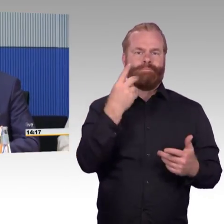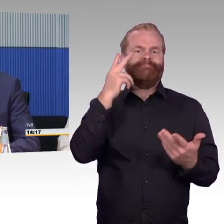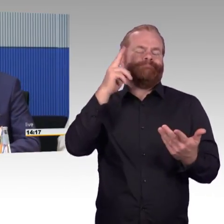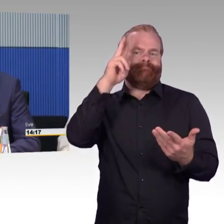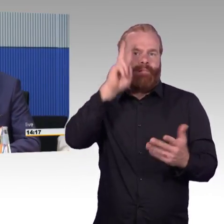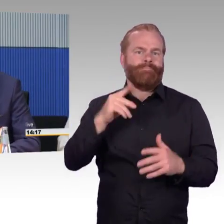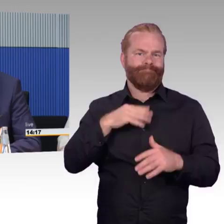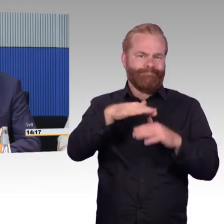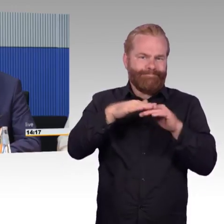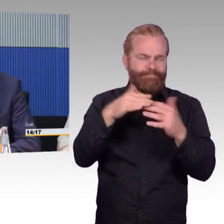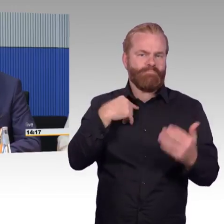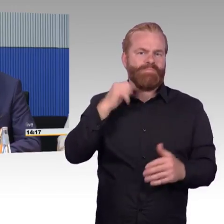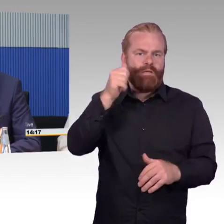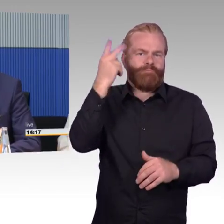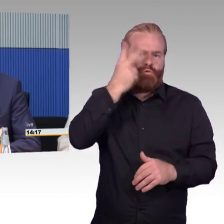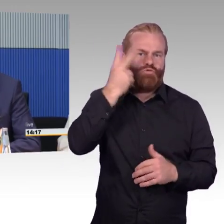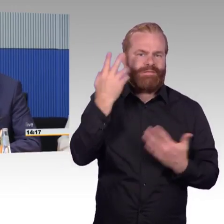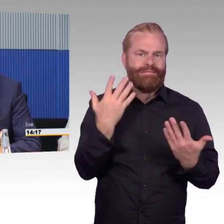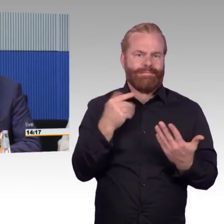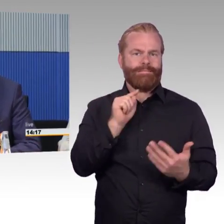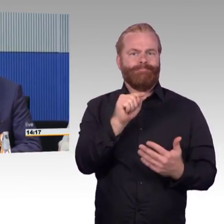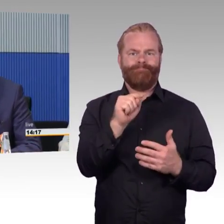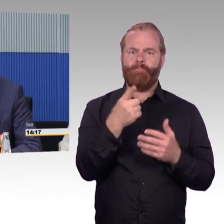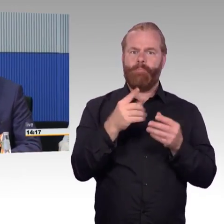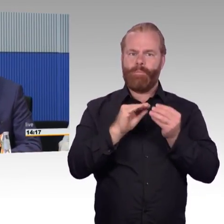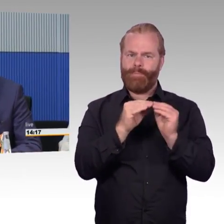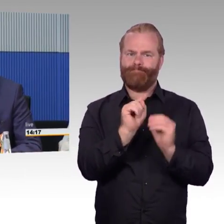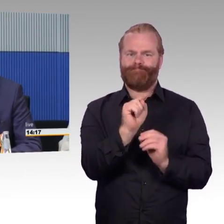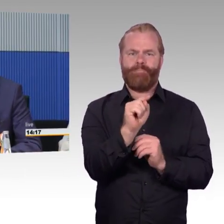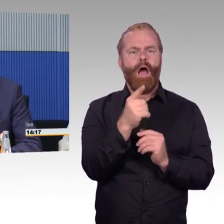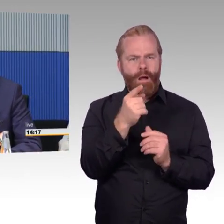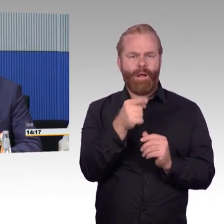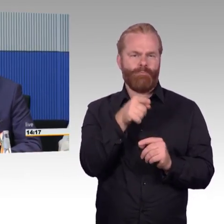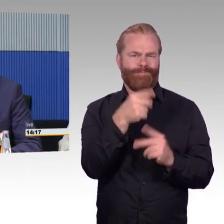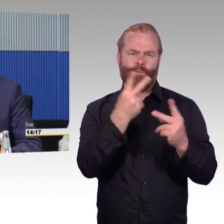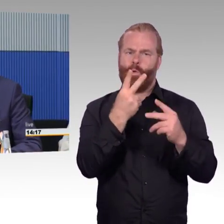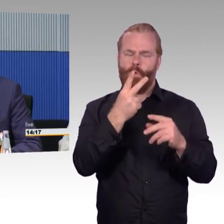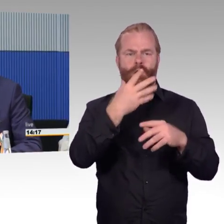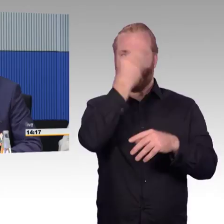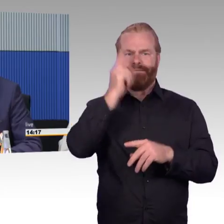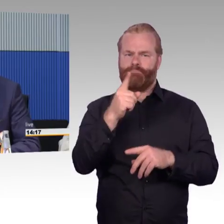finden Abstimmungen statt, wie Gelder investiert werden können, welche Stationen umgebaut werden können und müssen